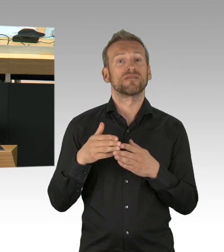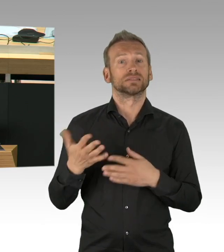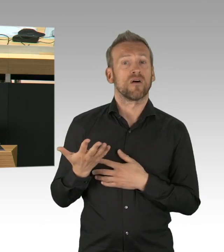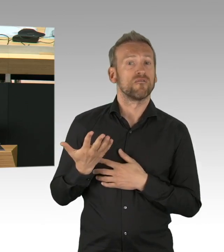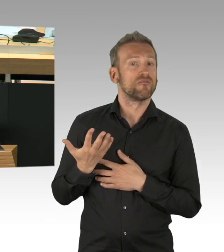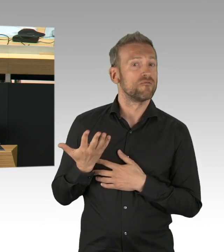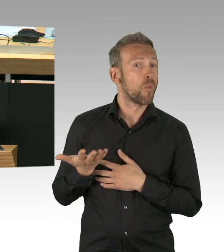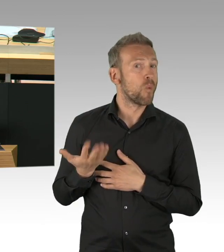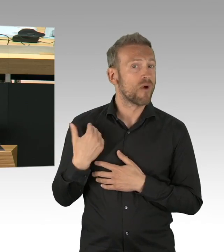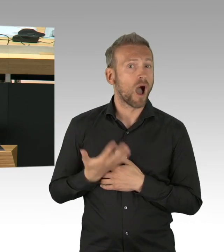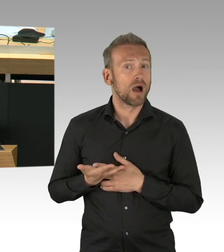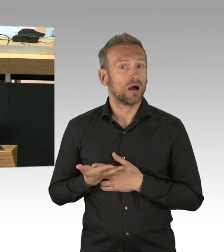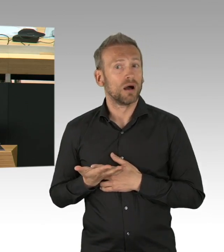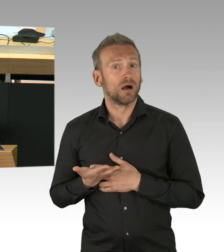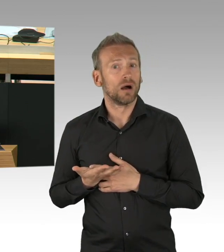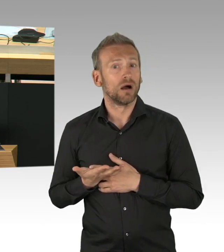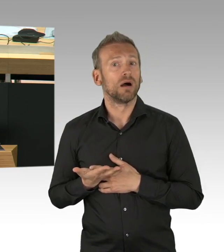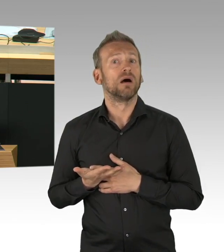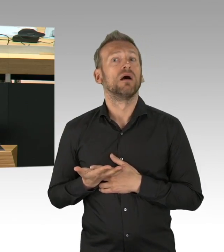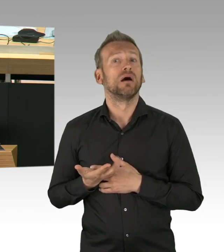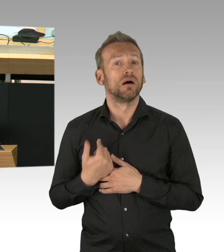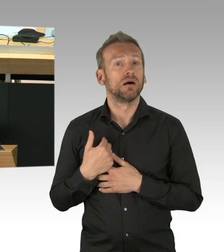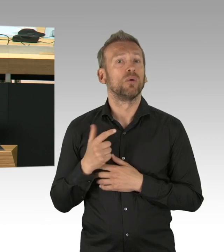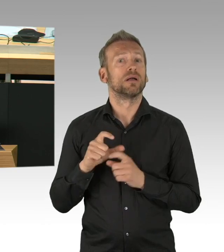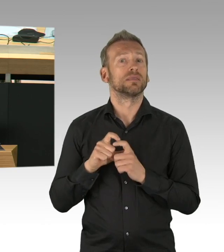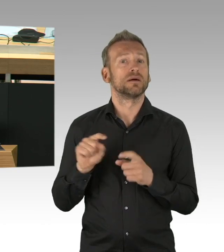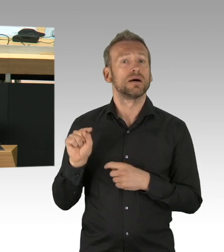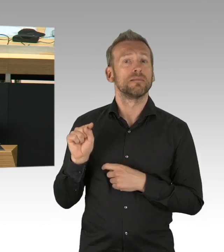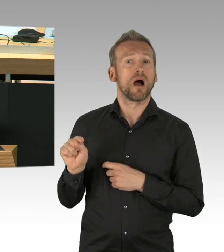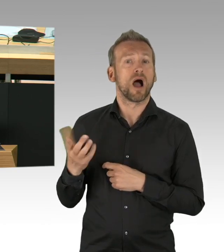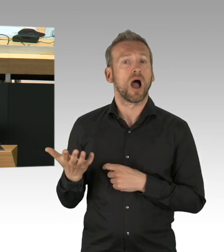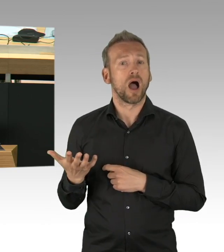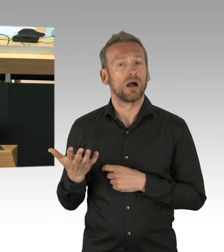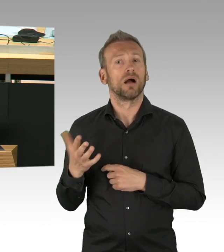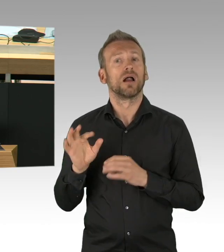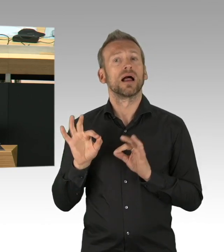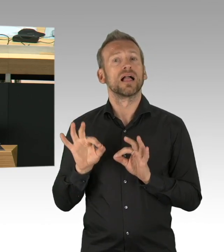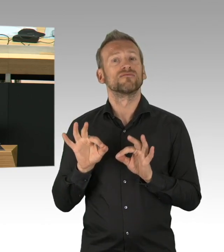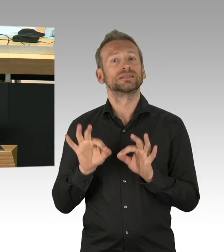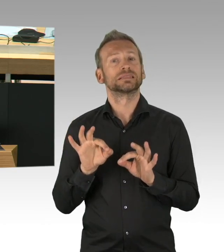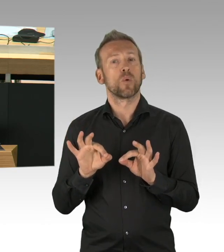Sie haben tatsächlich nicht nur Unsinn erzählt, aber Sie haben so getan, dass die FDP führend war,